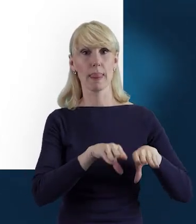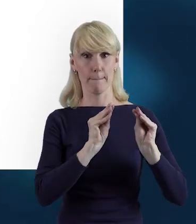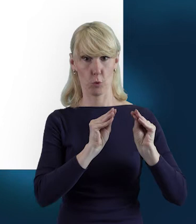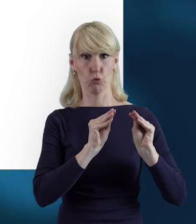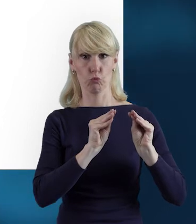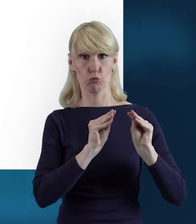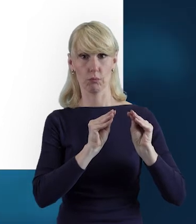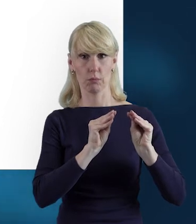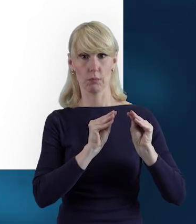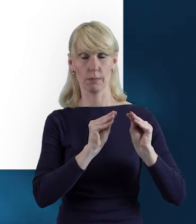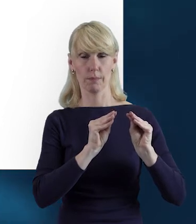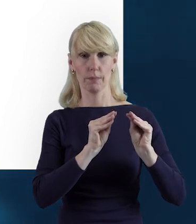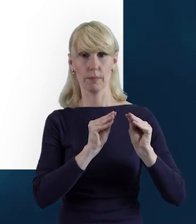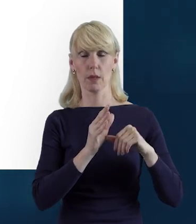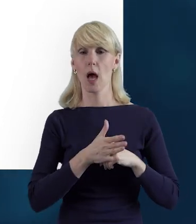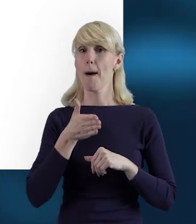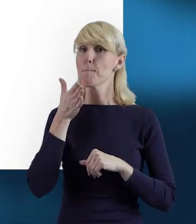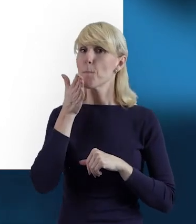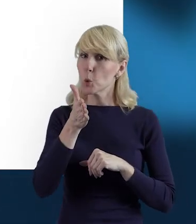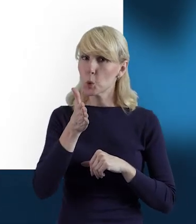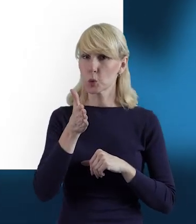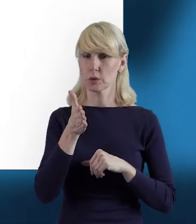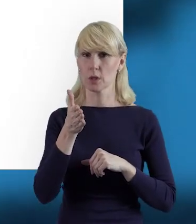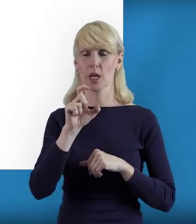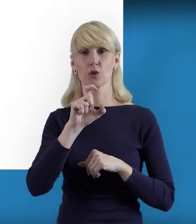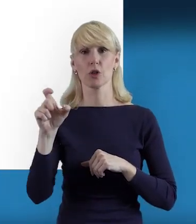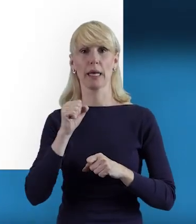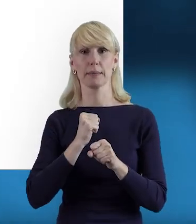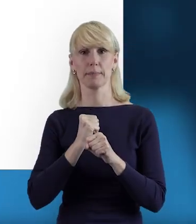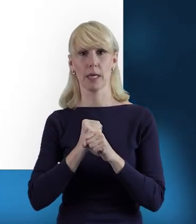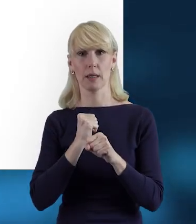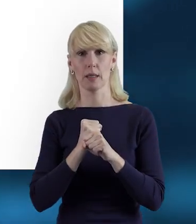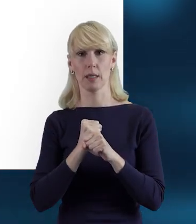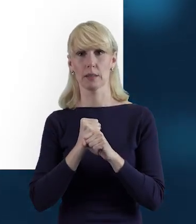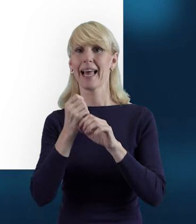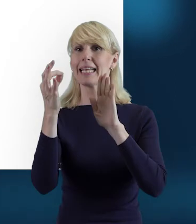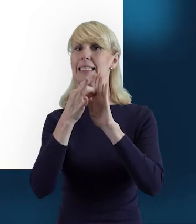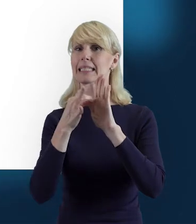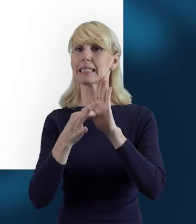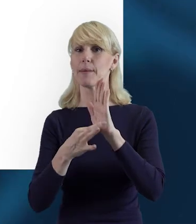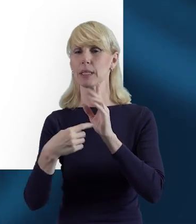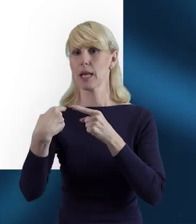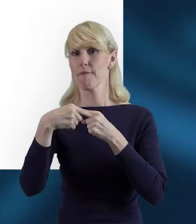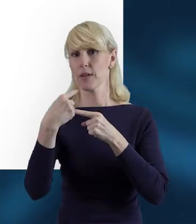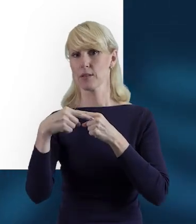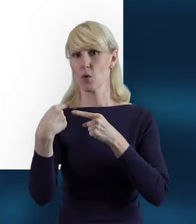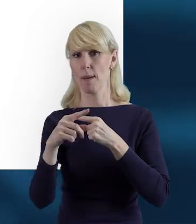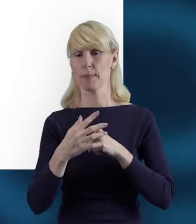a później czas pracy wysyłamy systematycznie do instytucji.